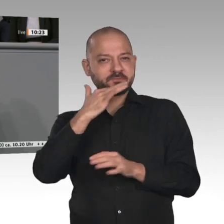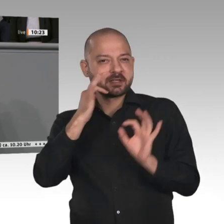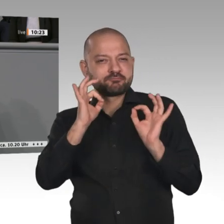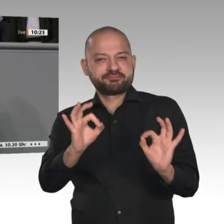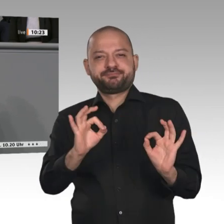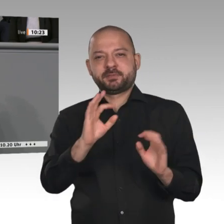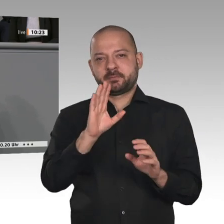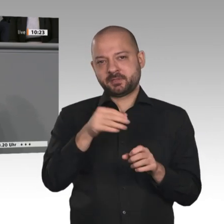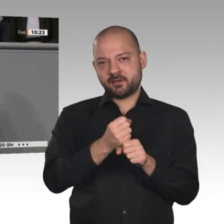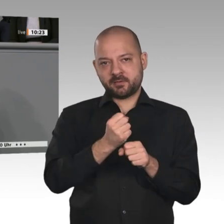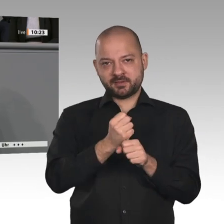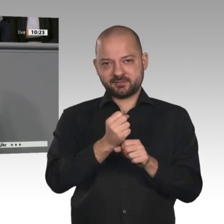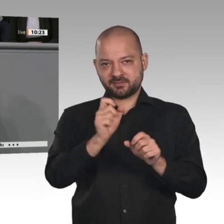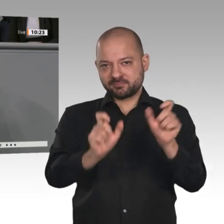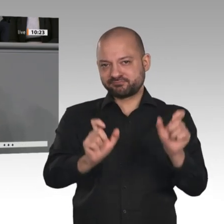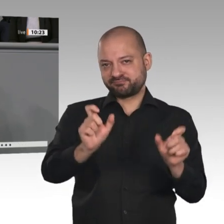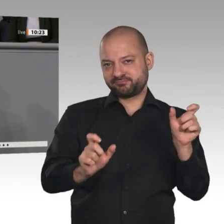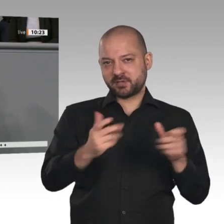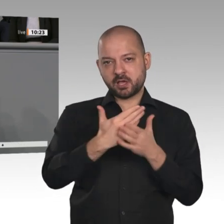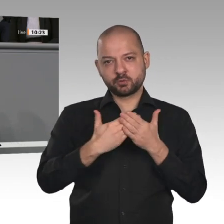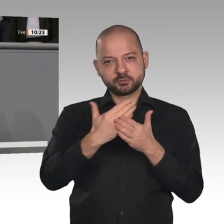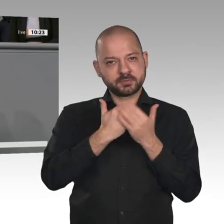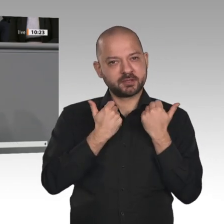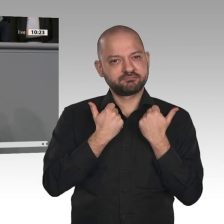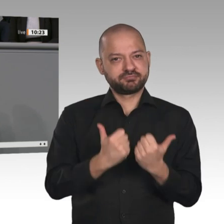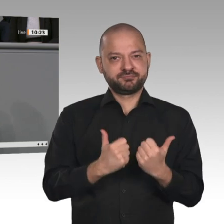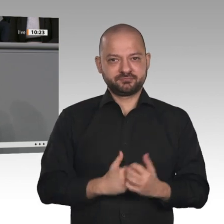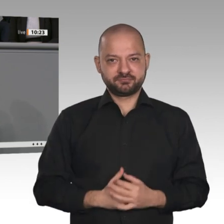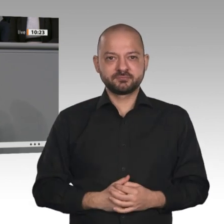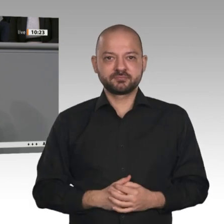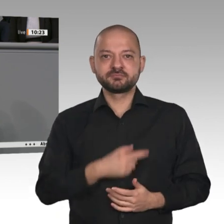in Stadt und Land in Deutschland gerät zunehmend aus den Fugen. Wollen wir die